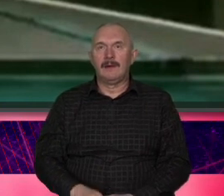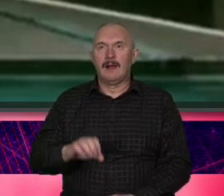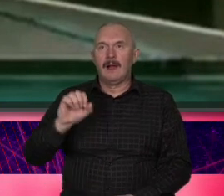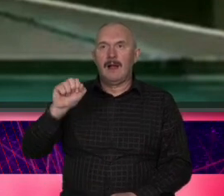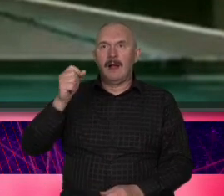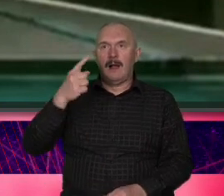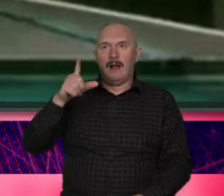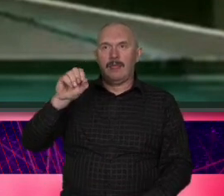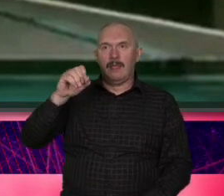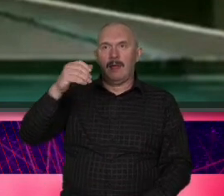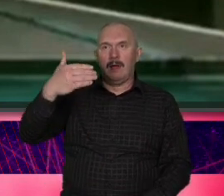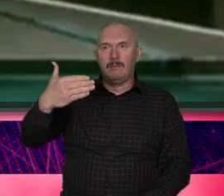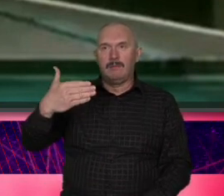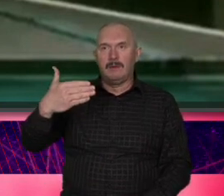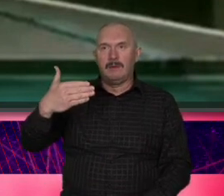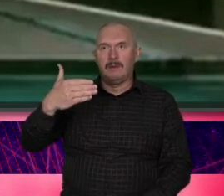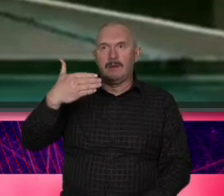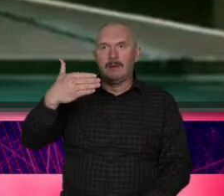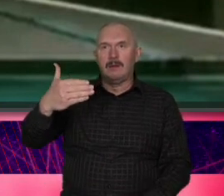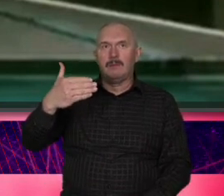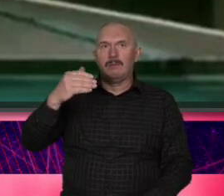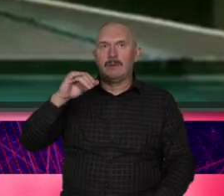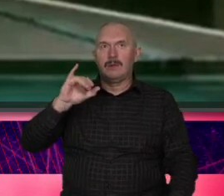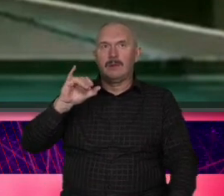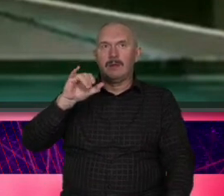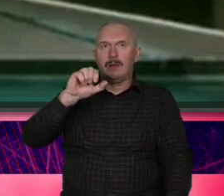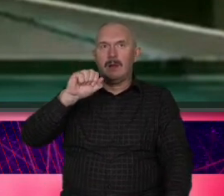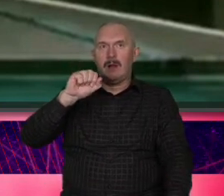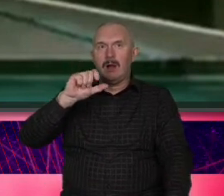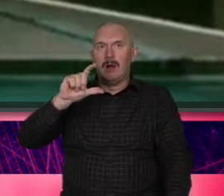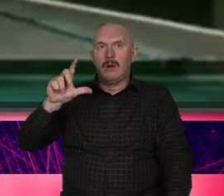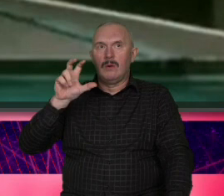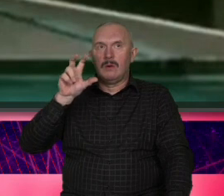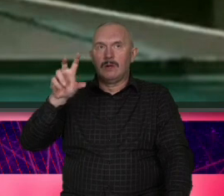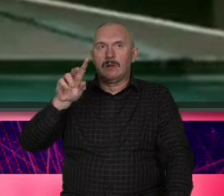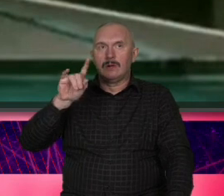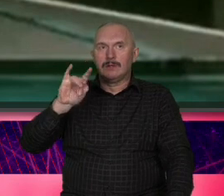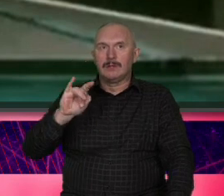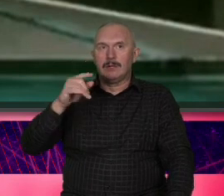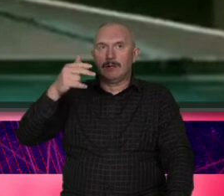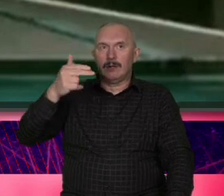nieśmiertelnej roli intelektu lanego z plecakiem A co się wydarzyło 20 lat